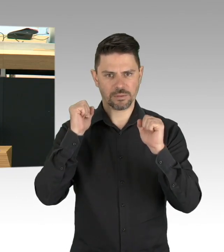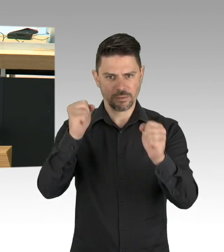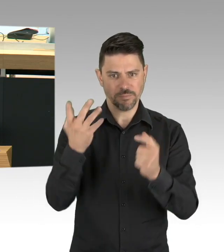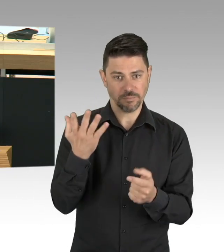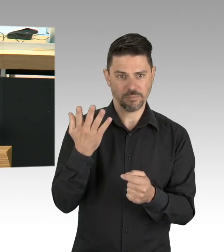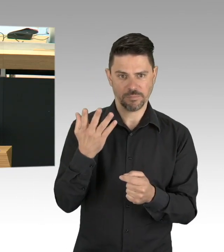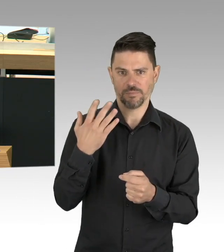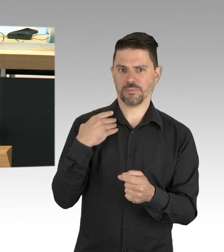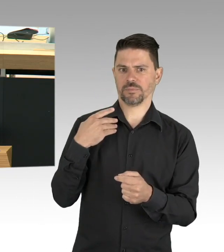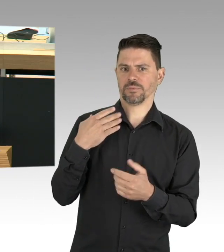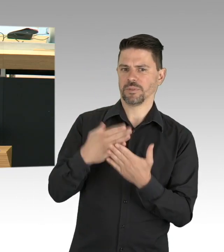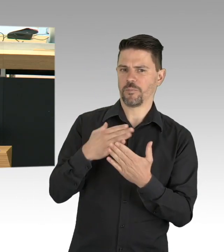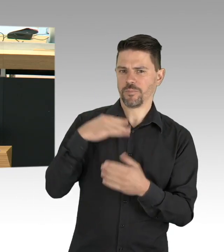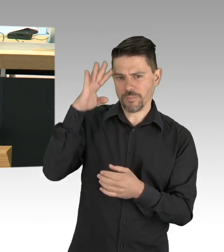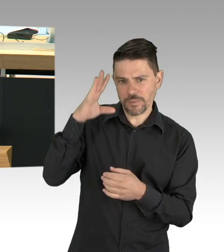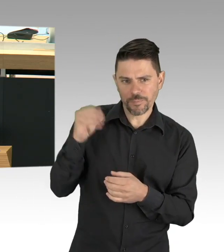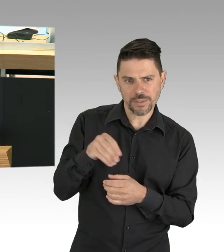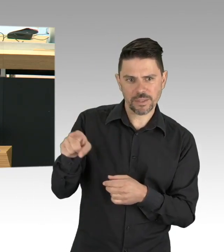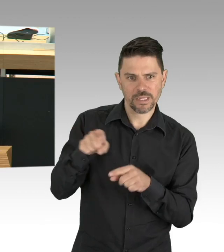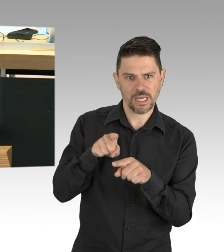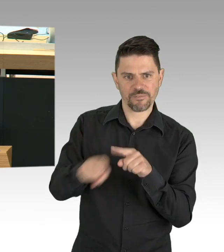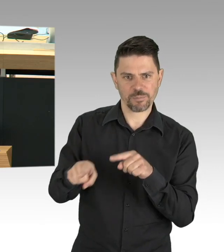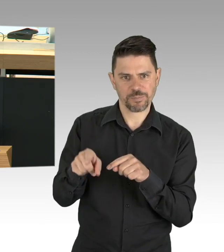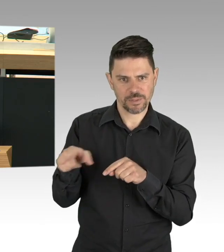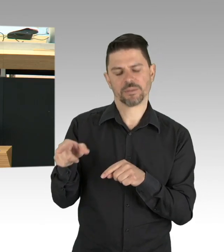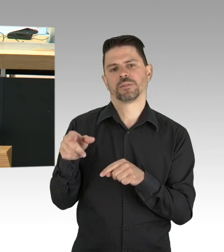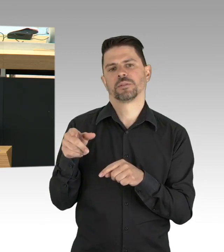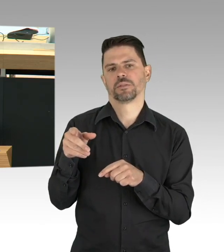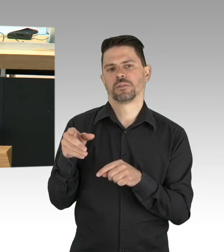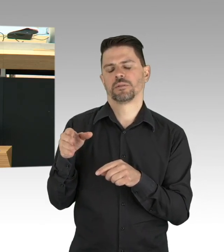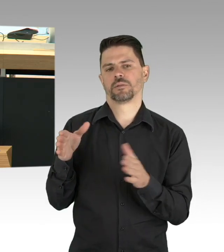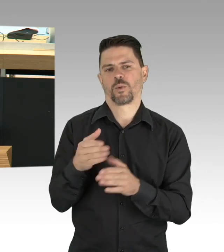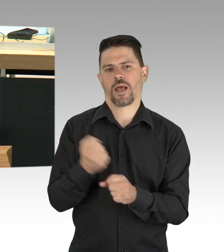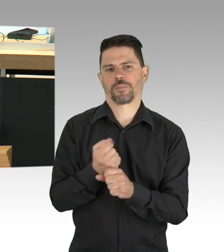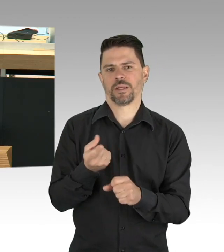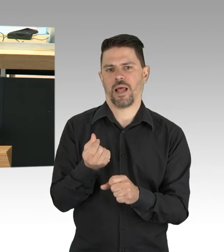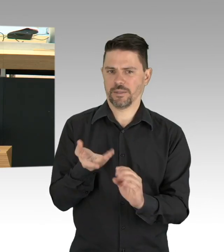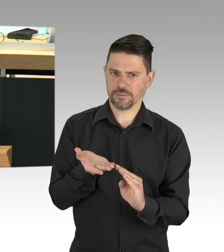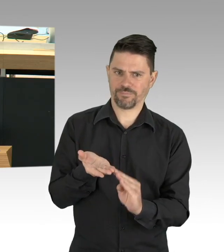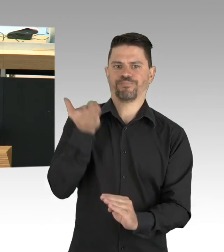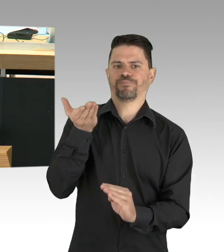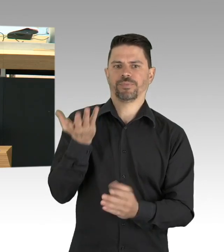die Frage nach der Sicherung von Strukturen, die Menschen in die Lage versetzt, ihr Leben, ihr Verhalten tatsächlich zu verändern